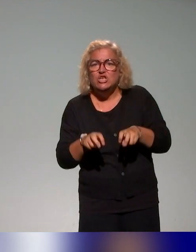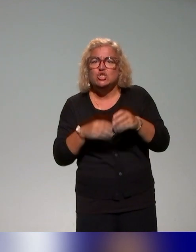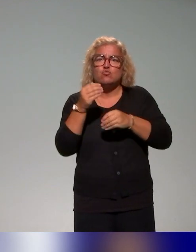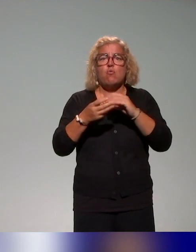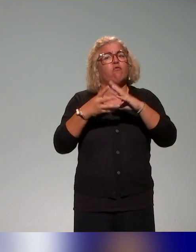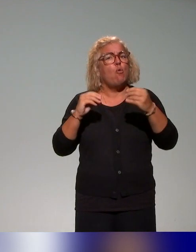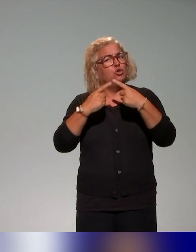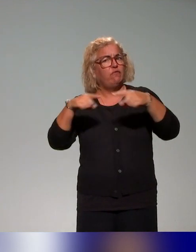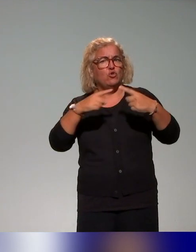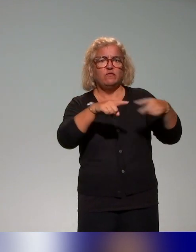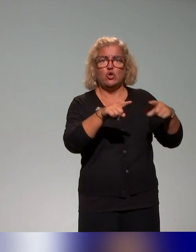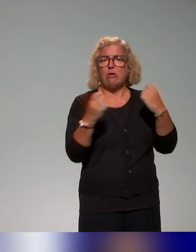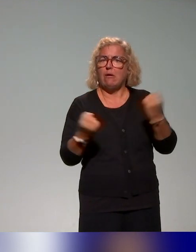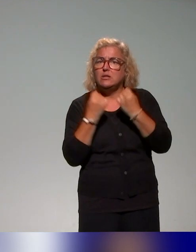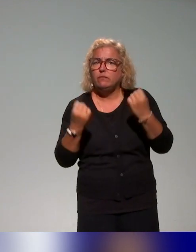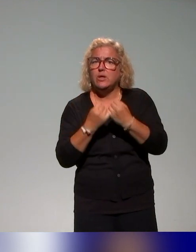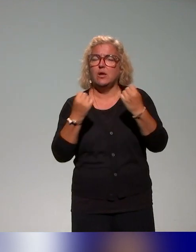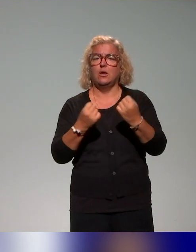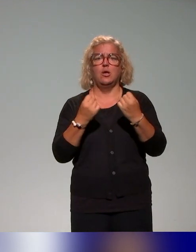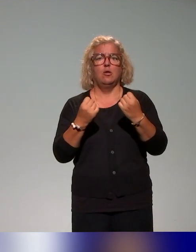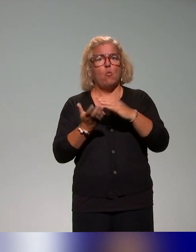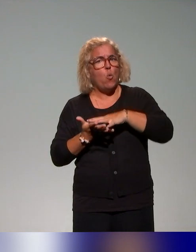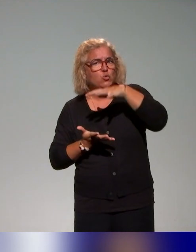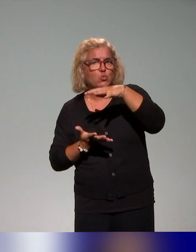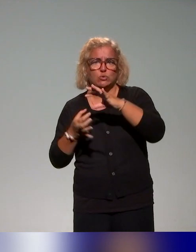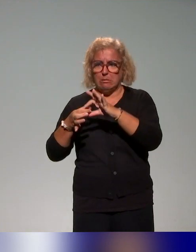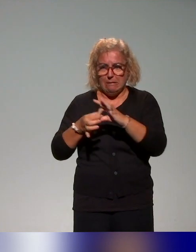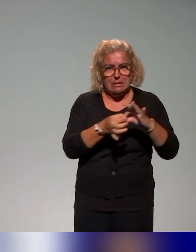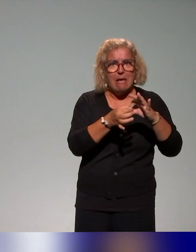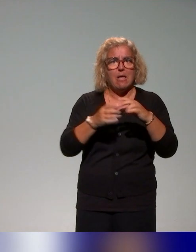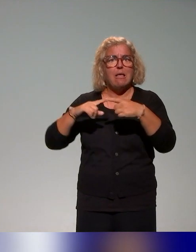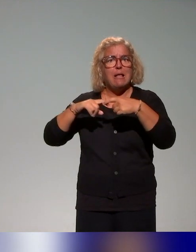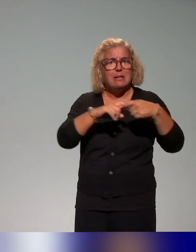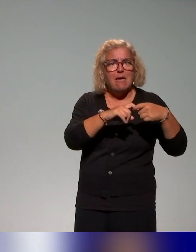un ensemble d'activités, des ressources, des liens vers là aussi des ressources, notamment de (l'aval),